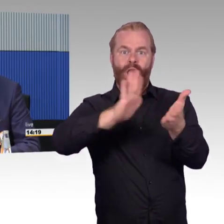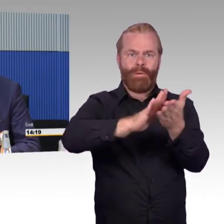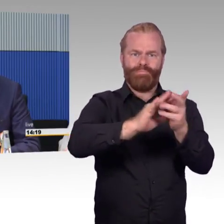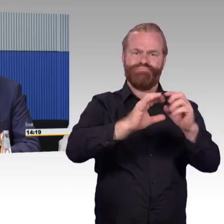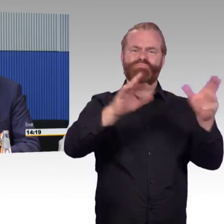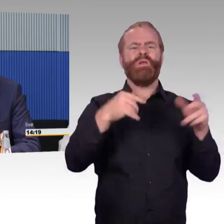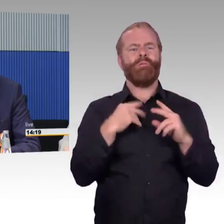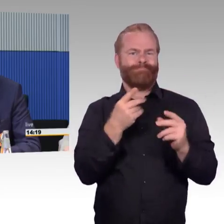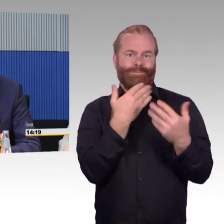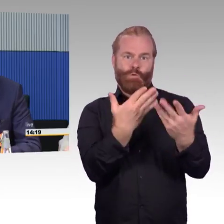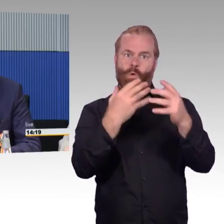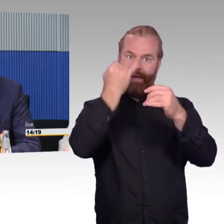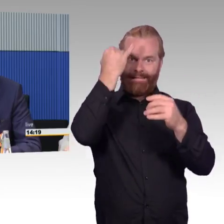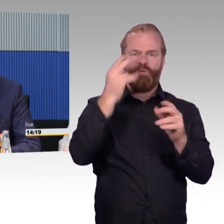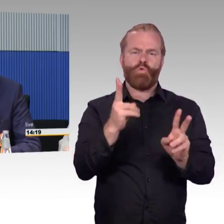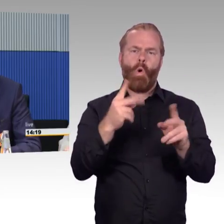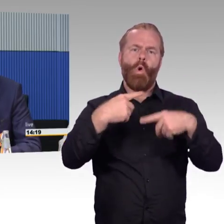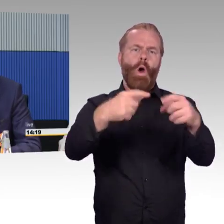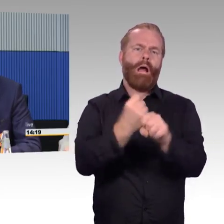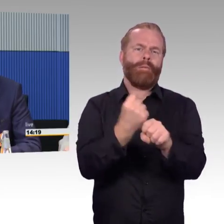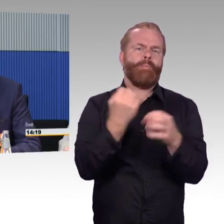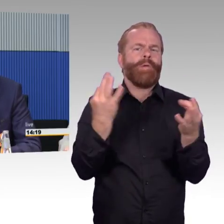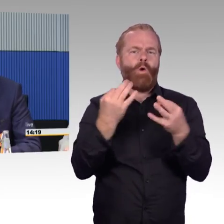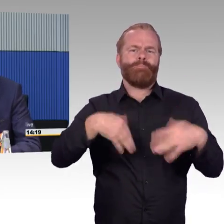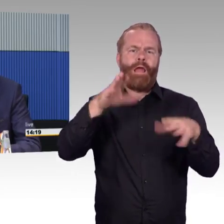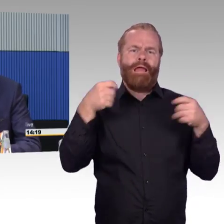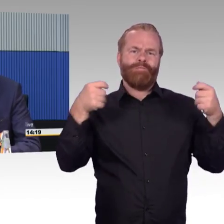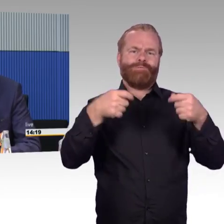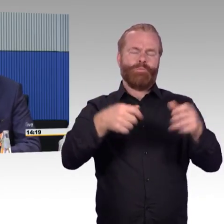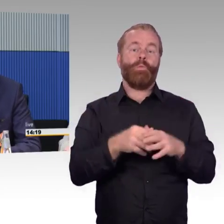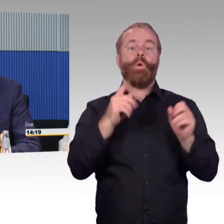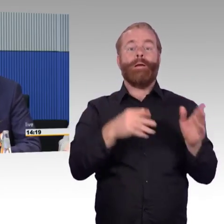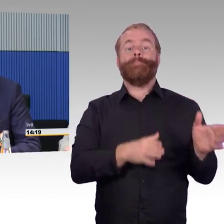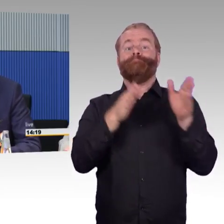und nicht immer unbedingt im ländlichen Raum überall vertreten. Dort wird es versucht,